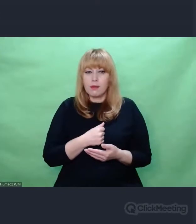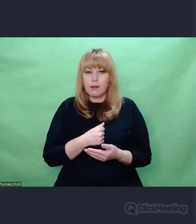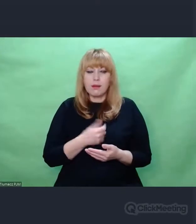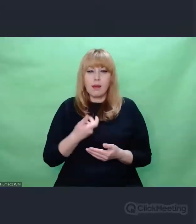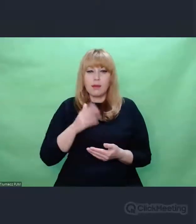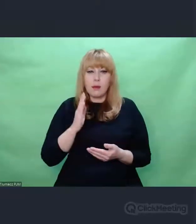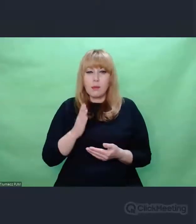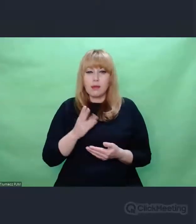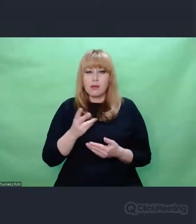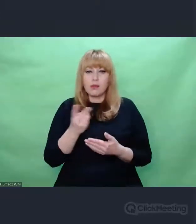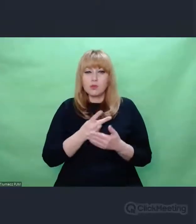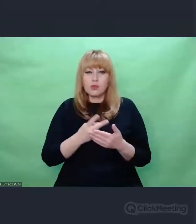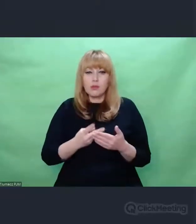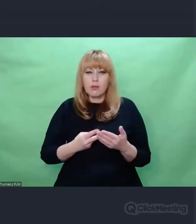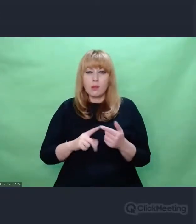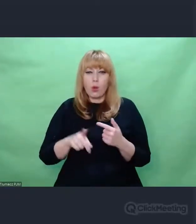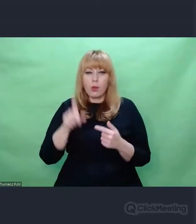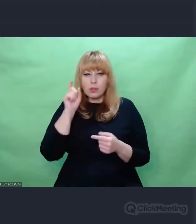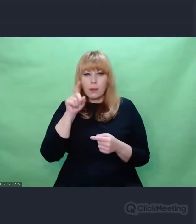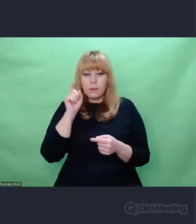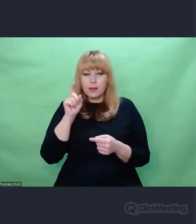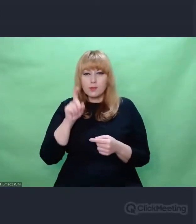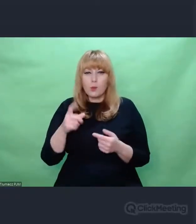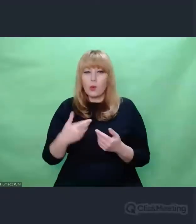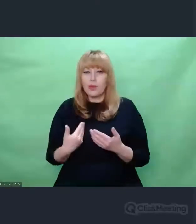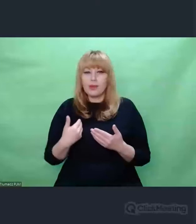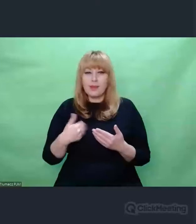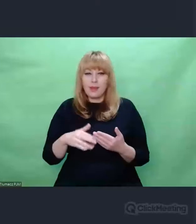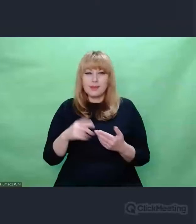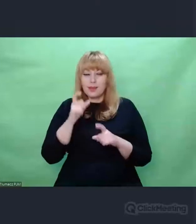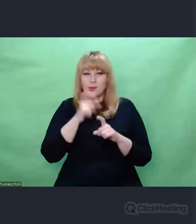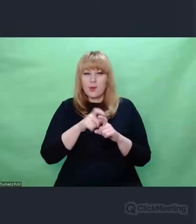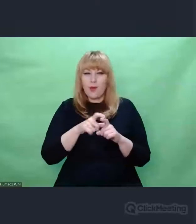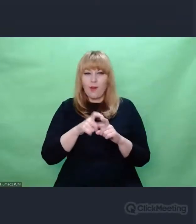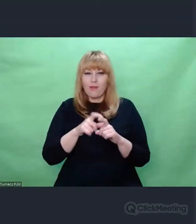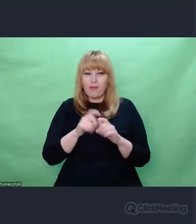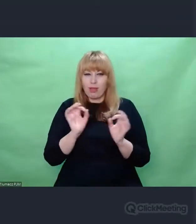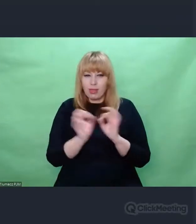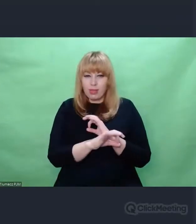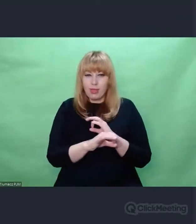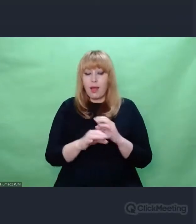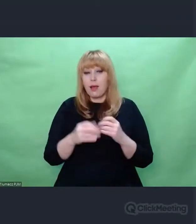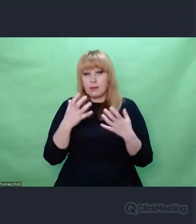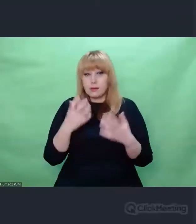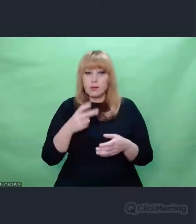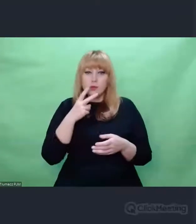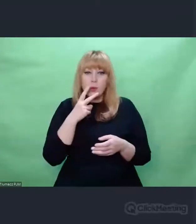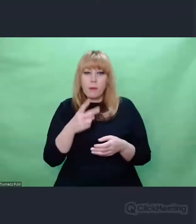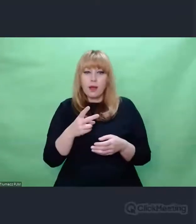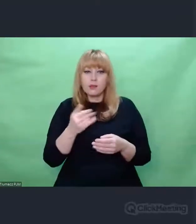bo nie władam niemieckim na tyle, żeby nie pokaleczyć tego, ale jeżeli Państwo zadadzą sobie trud i sięgną do oryginału